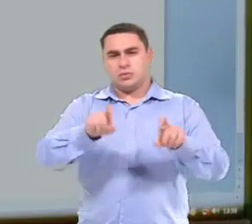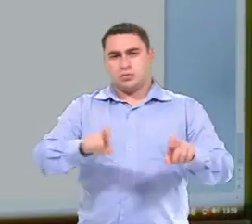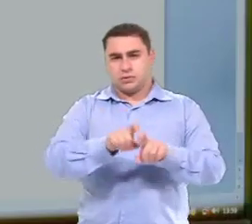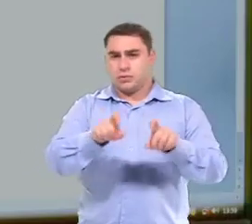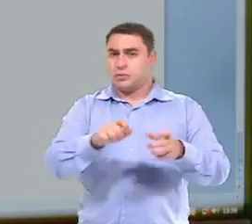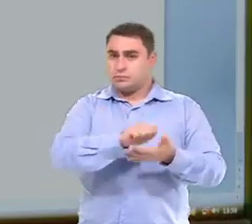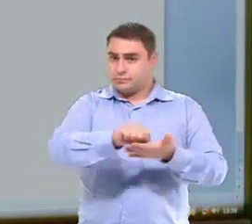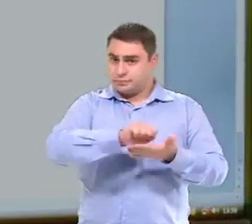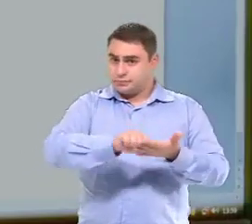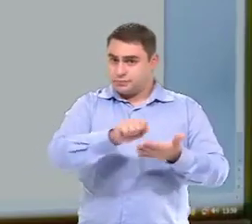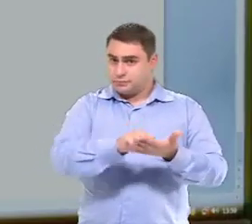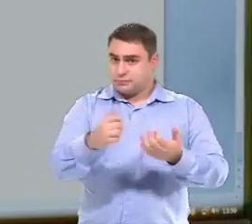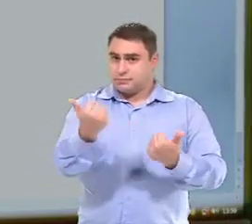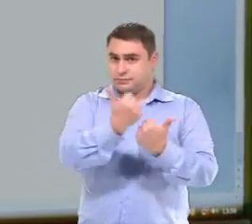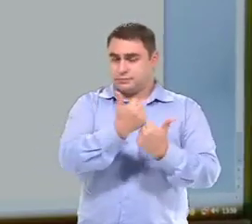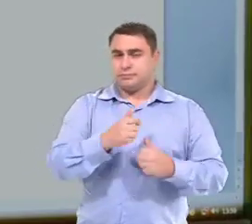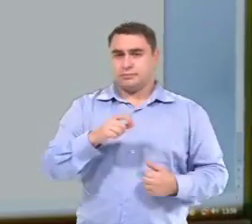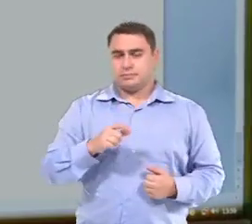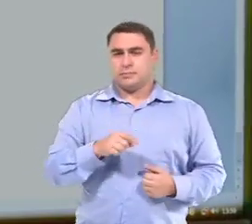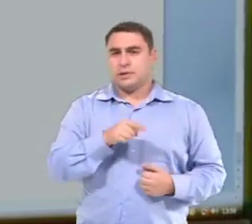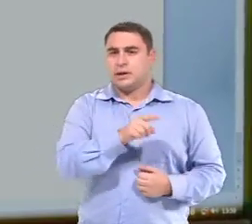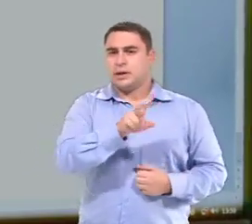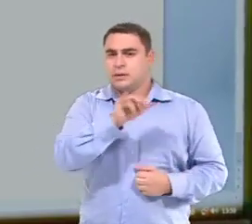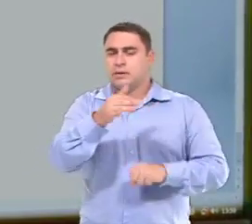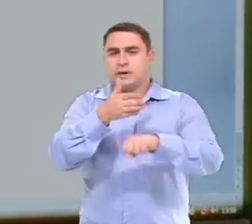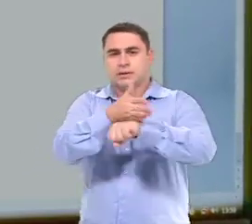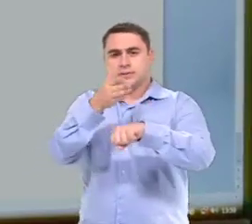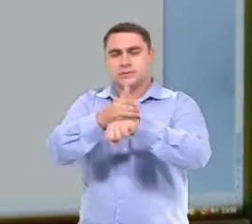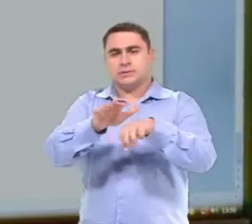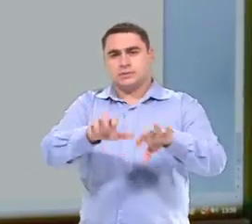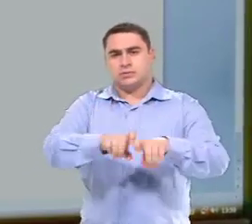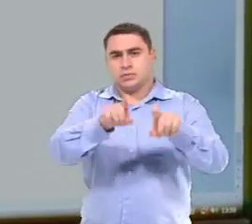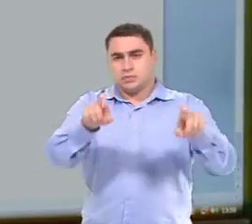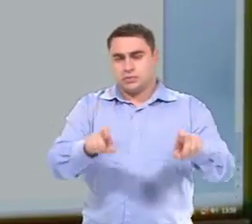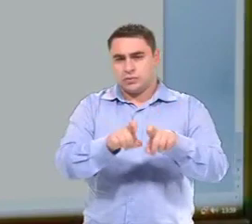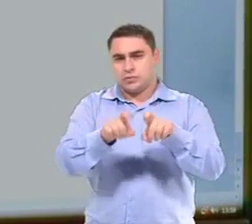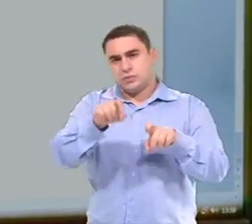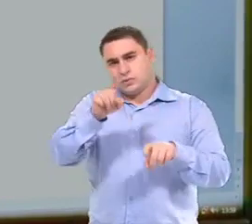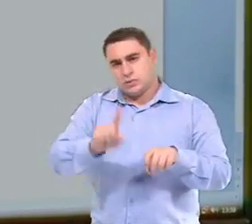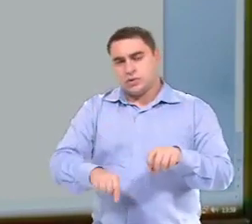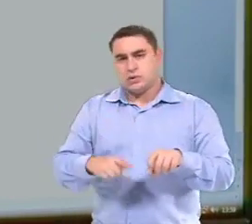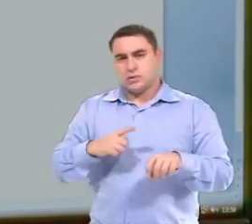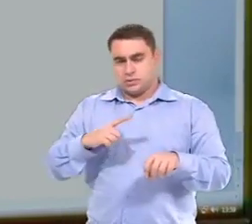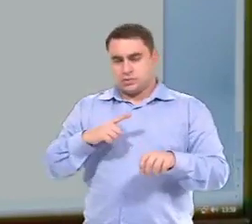Do uso do computador como caderno para ela. Nesse sentido, ela vai estar acessando o computador nesse momento